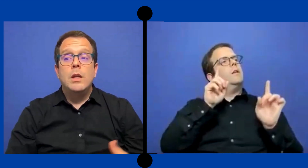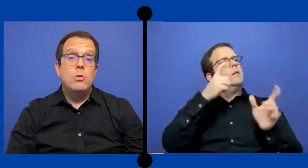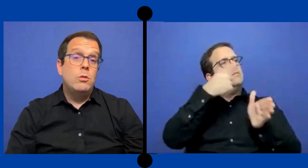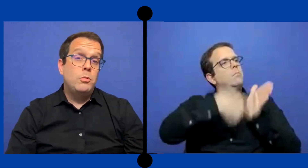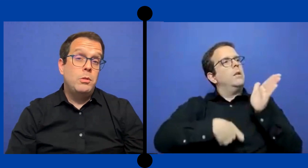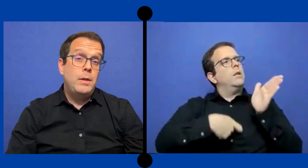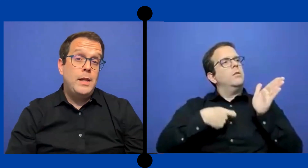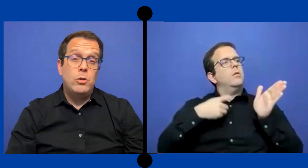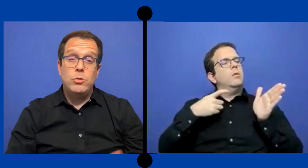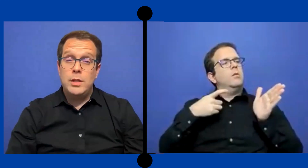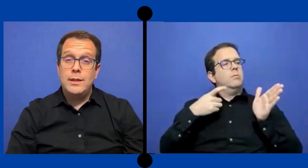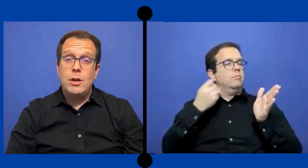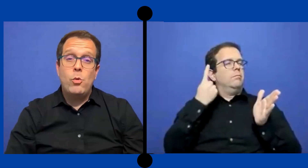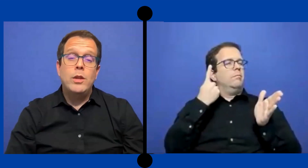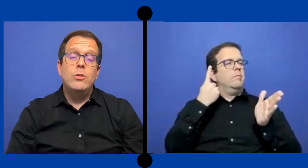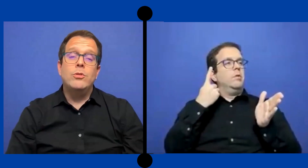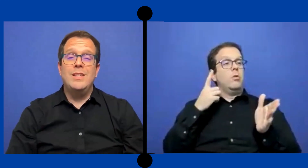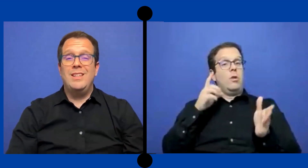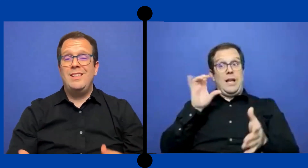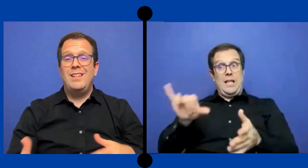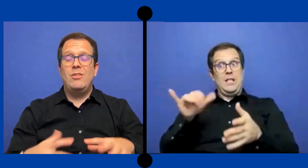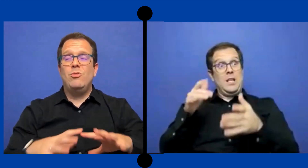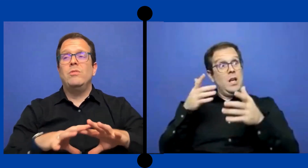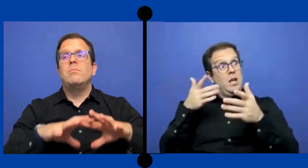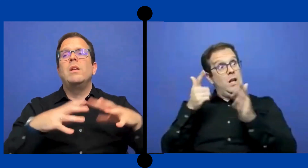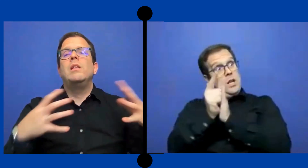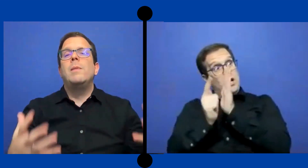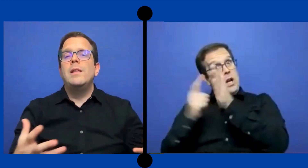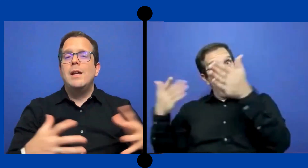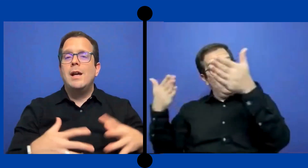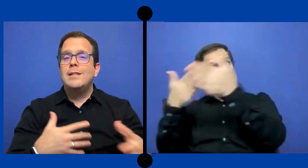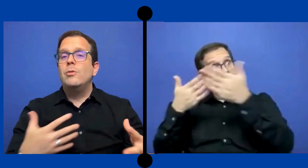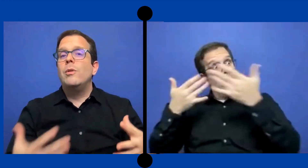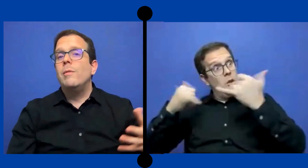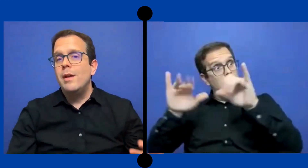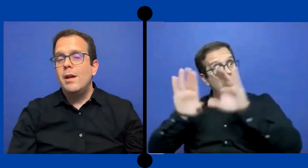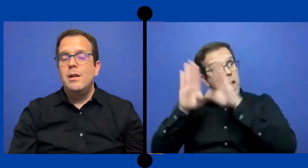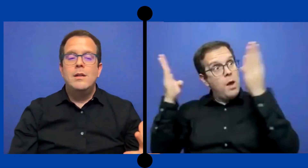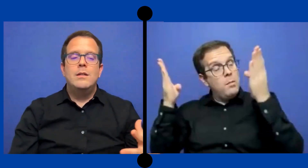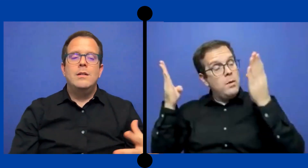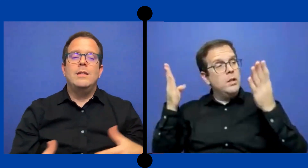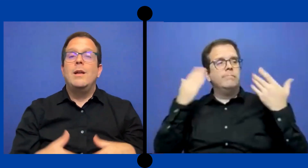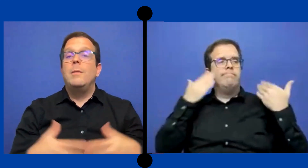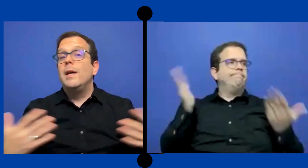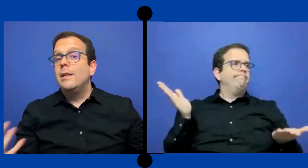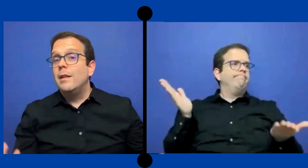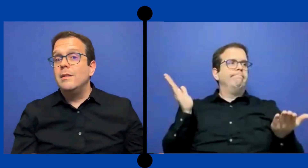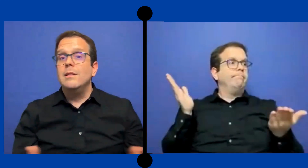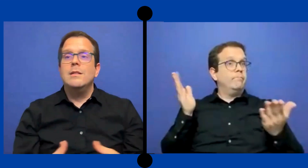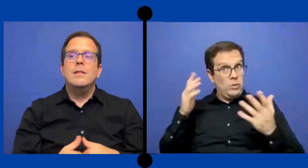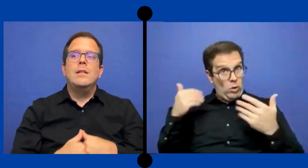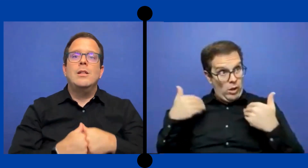es una posibilidad no sé hasta cuándo, sí esa es demanda de clase todavía está abierta si tiene ...